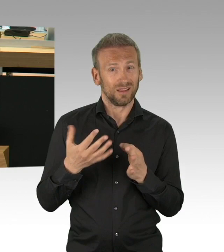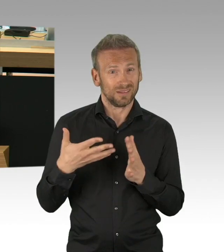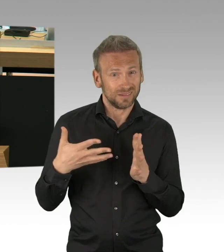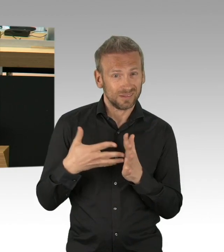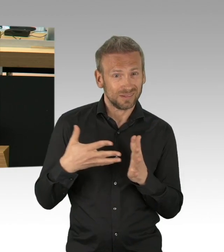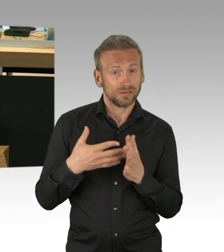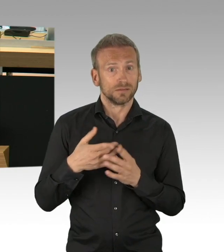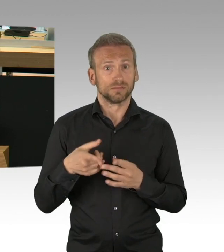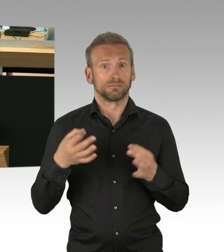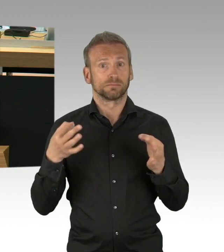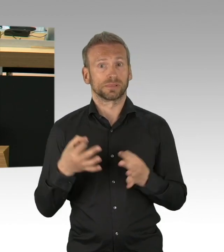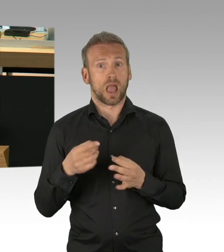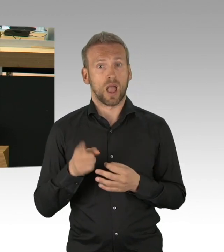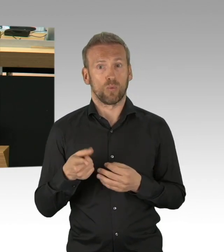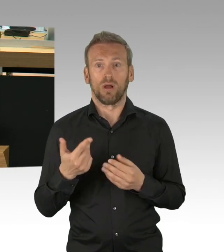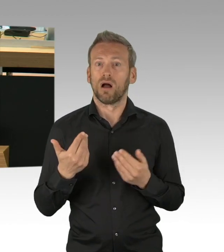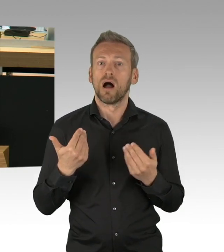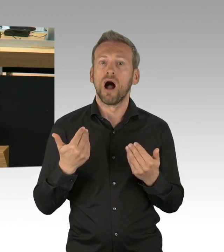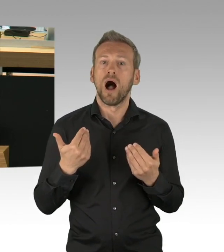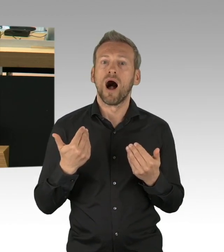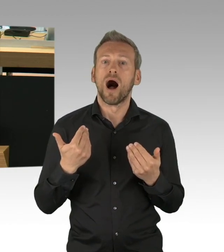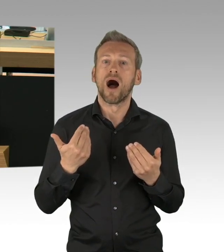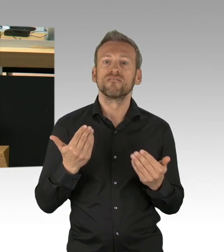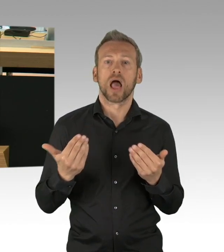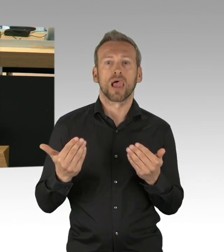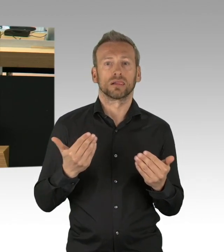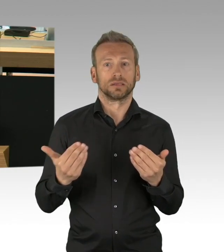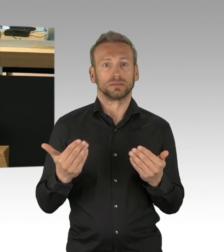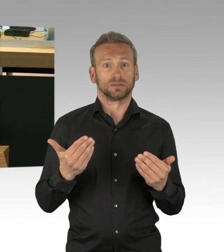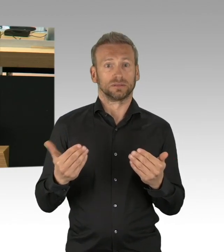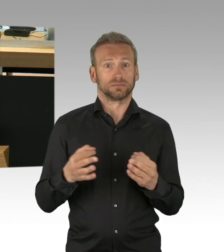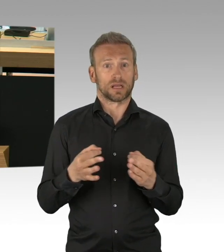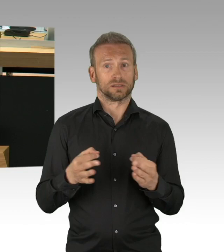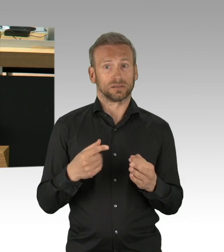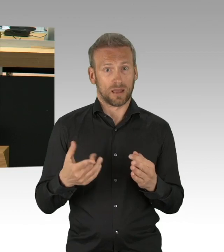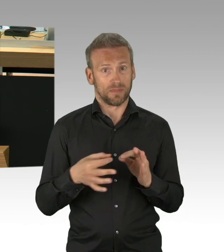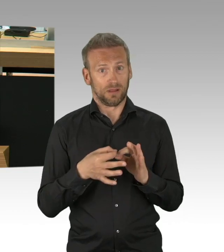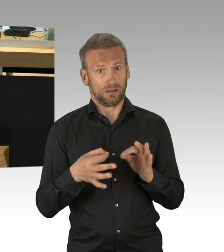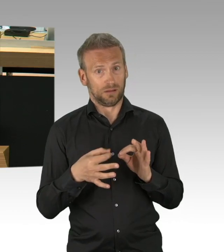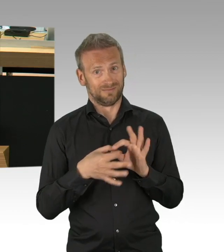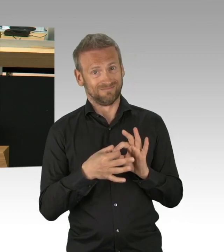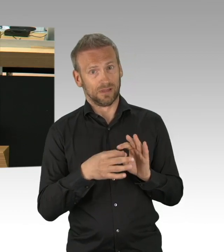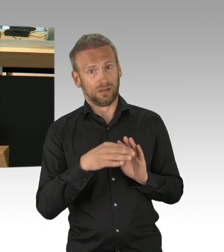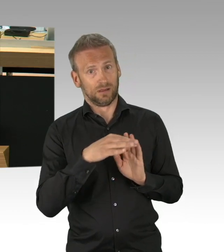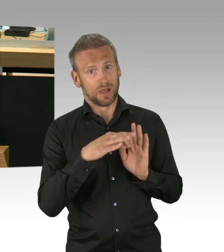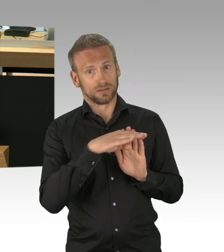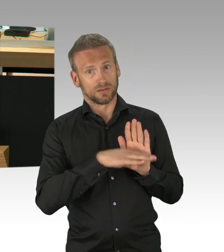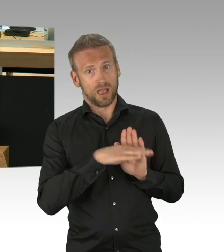ab wann die Maßnahmen wieder gelockert und zurückgenommen werden können und dieser Fakt nährt bei uns und nicht nur bei uns den Zweifel,